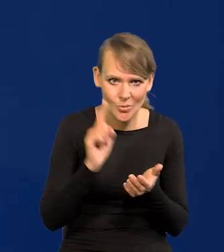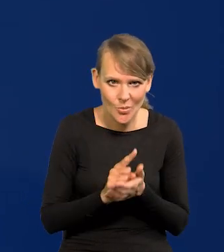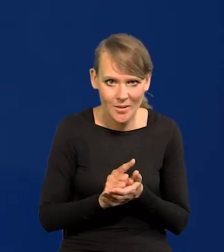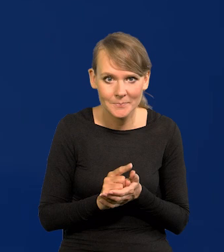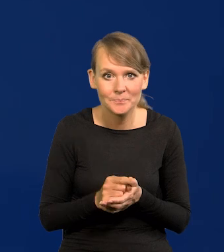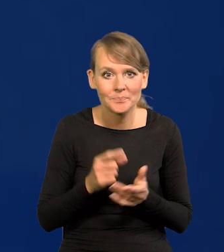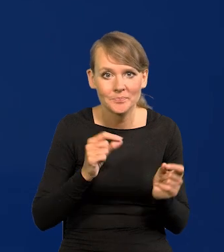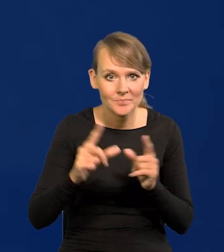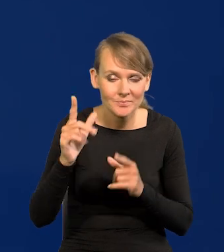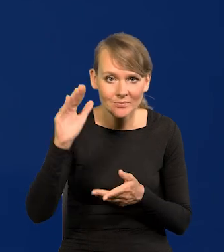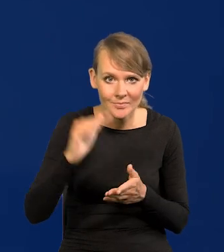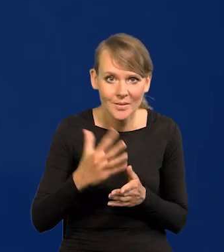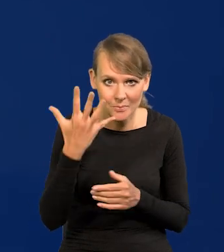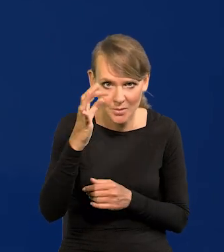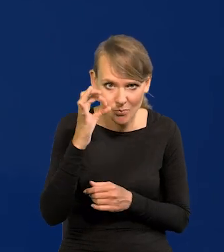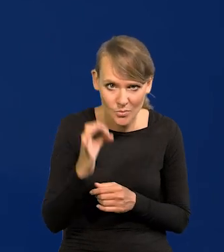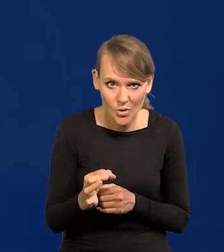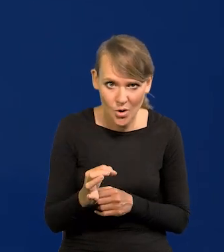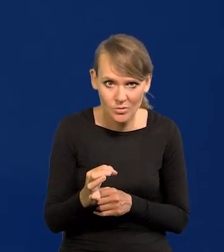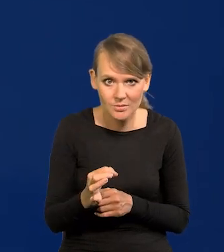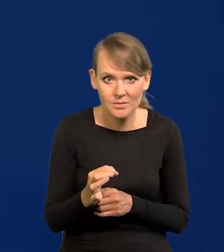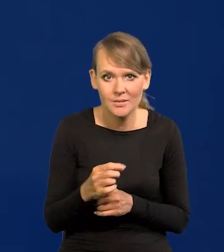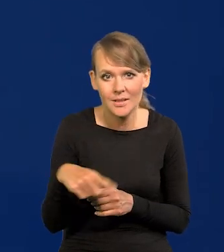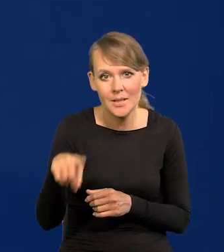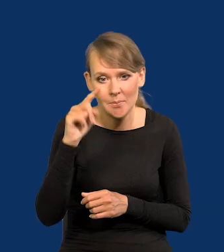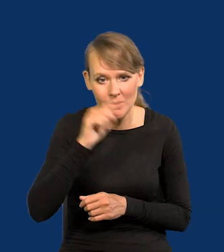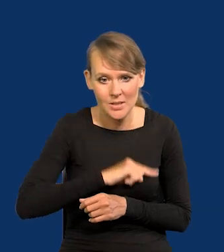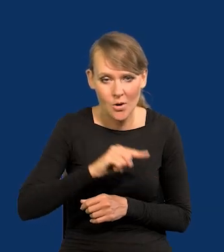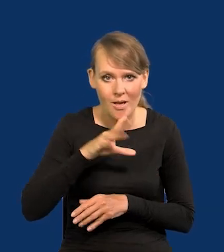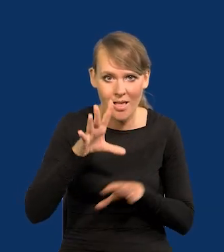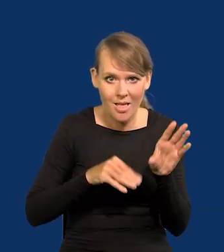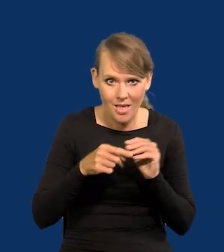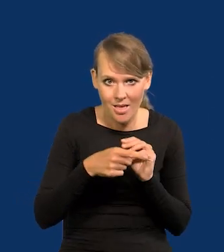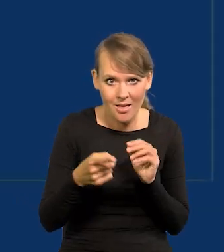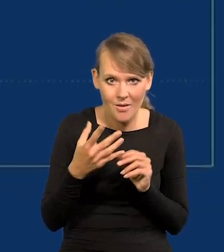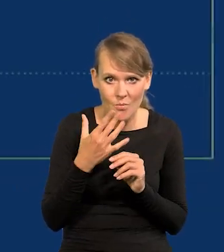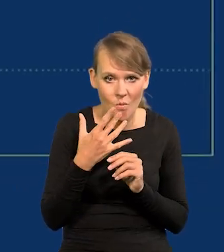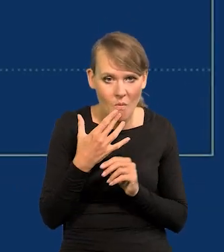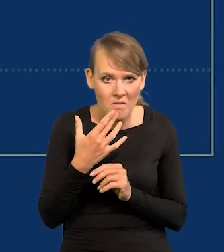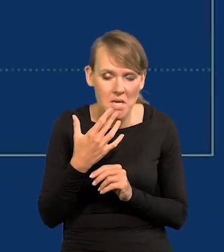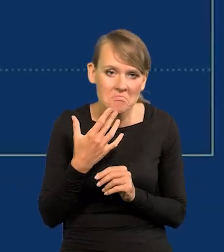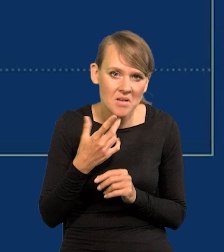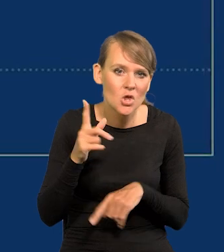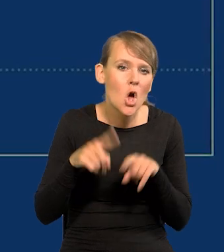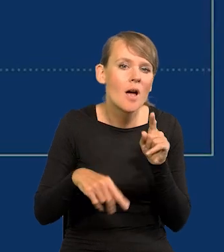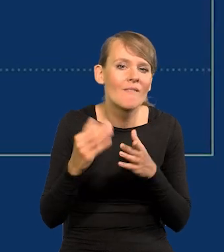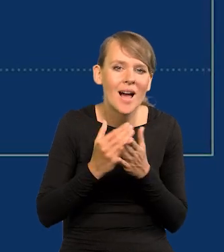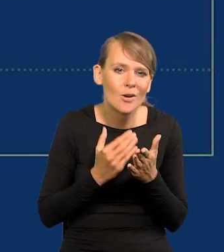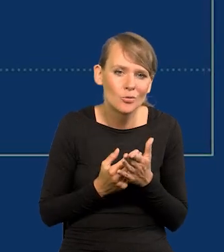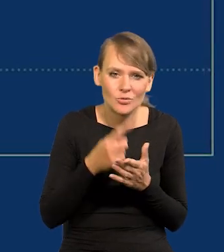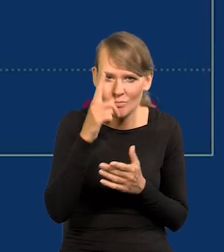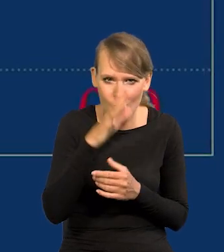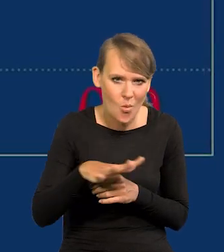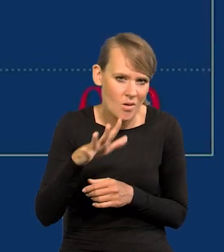Inflacja poniżej 5% według psychologii ekonomicznej w normalnych warunkach jest niezauważalna dla społeczeństwa.